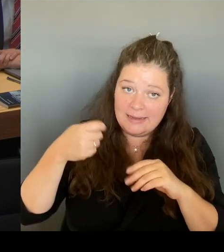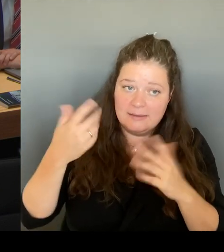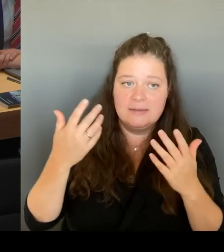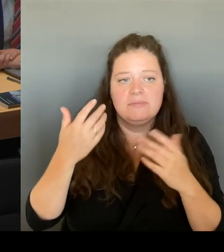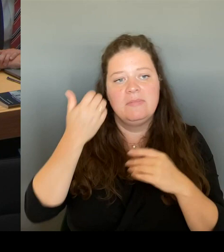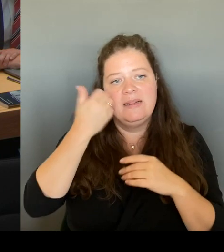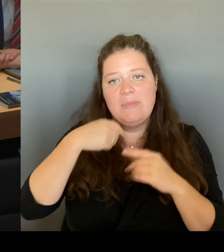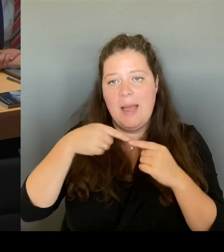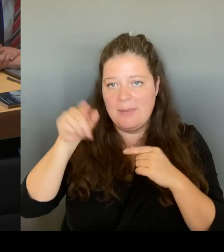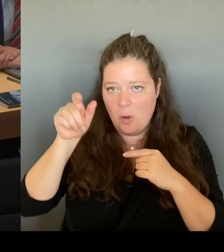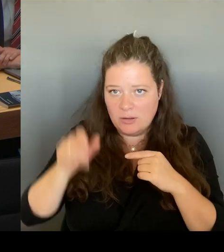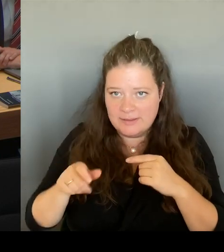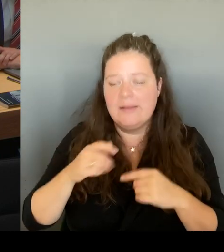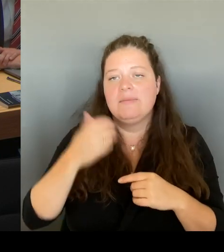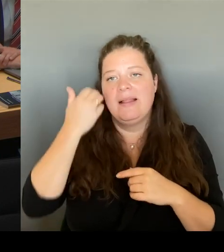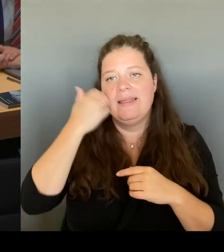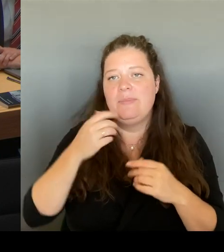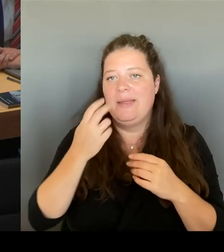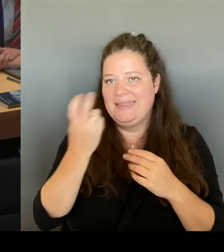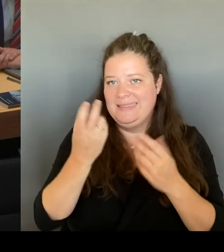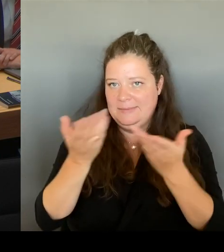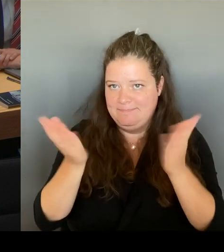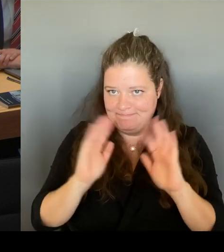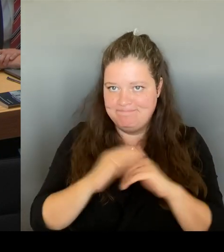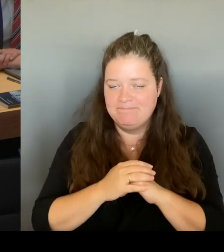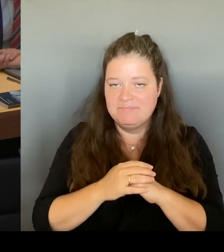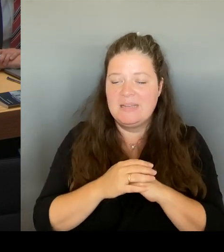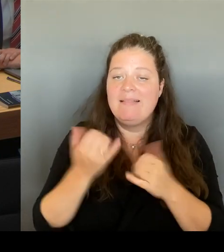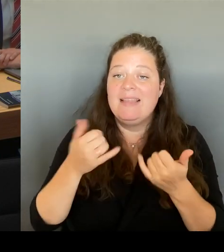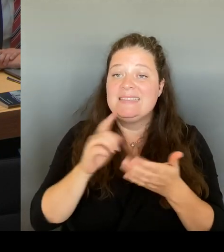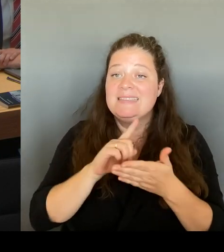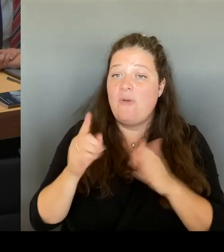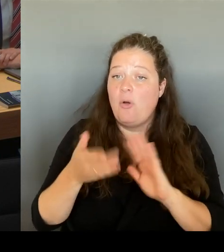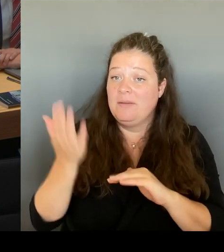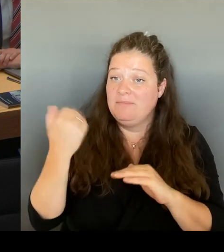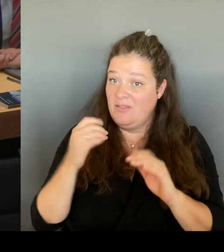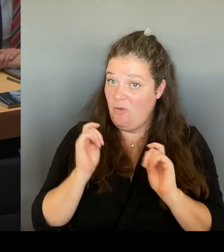an die Öffentlichkeit gegangen ist, da habe ich